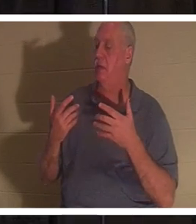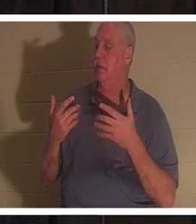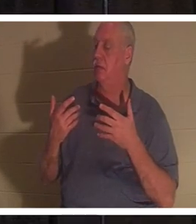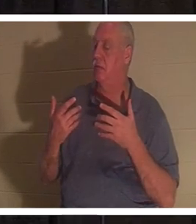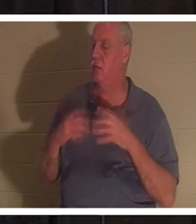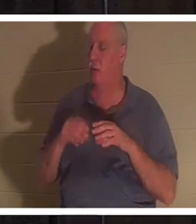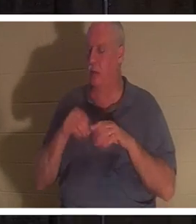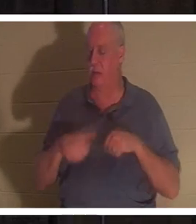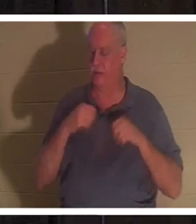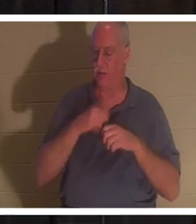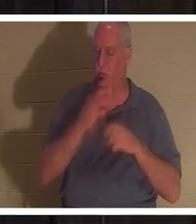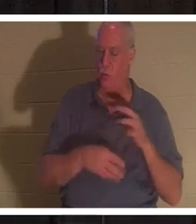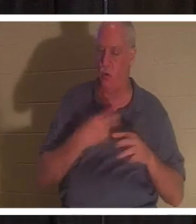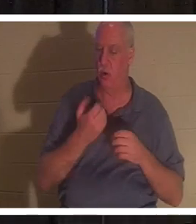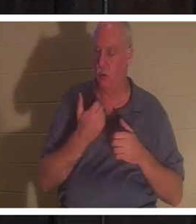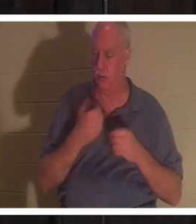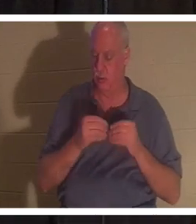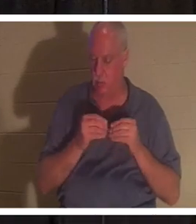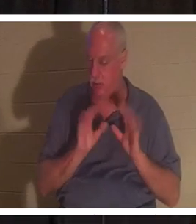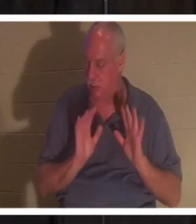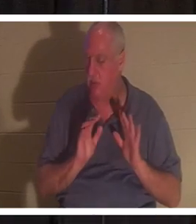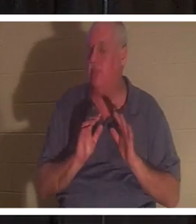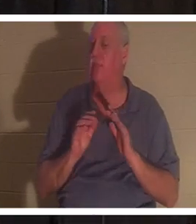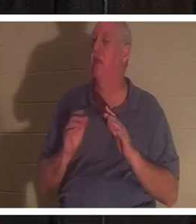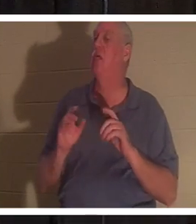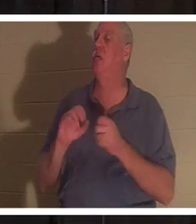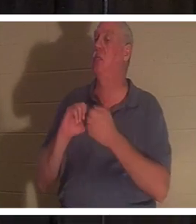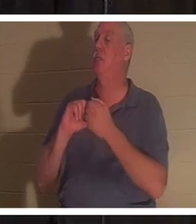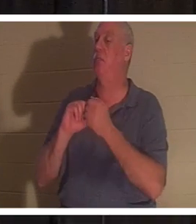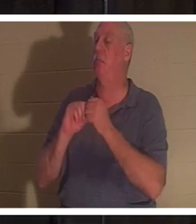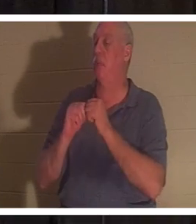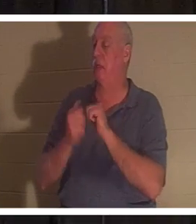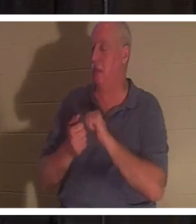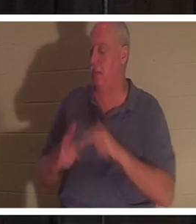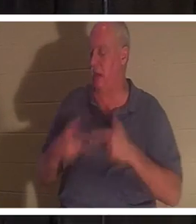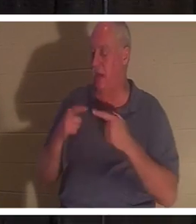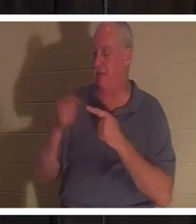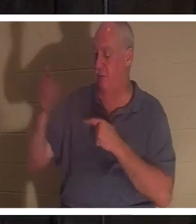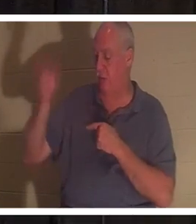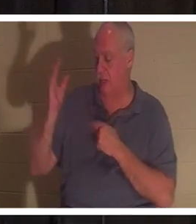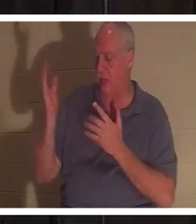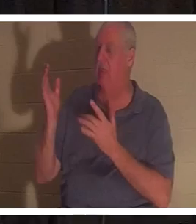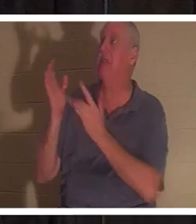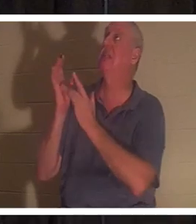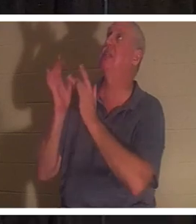あなたは神に対して生かされるのです。神の賜物があなたの中にやって来ます...それはイエスです。彼自身が来て、